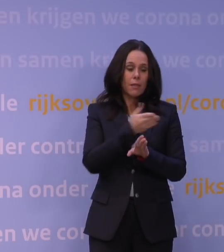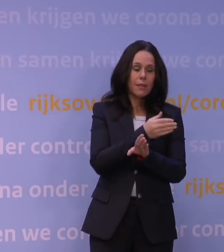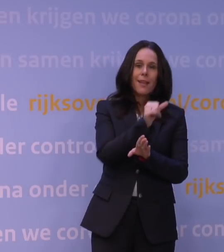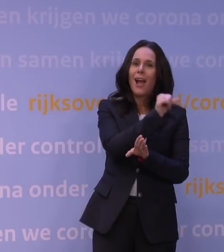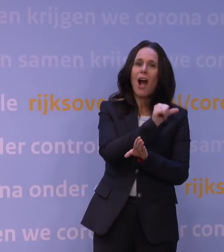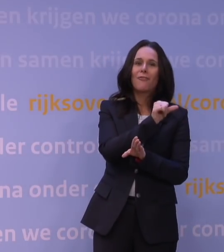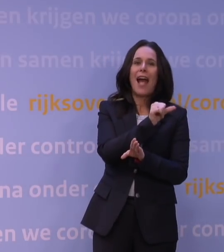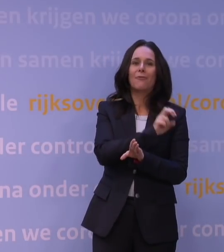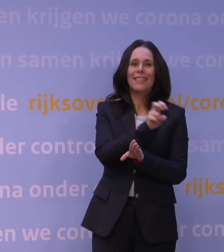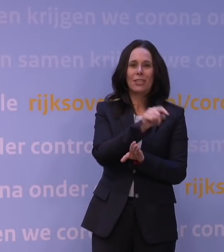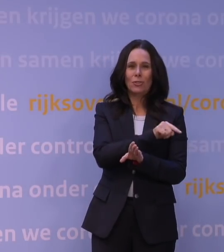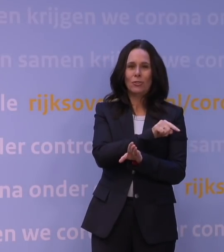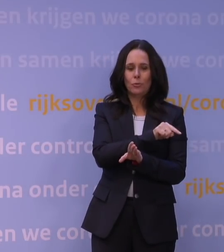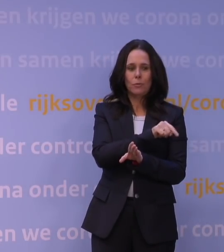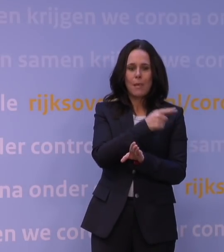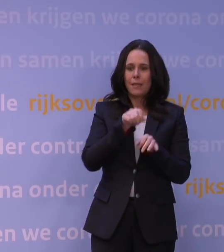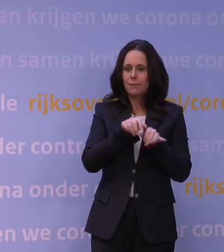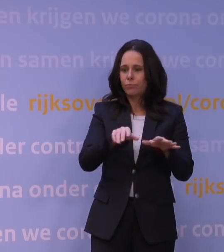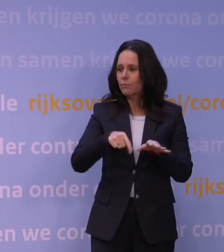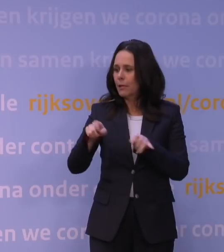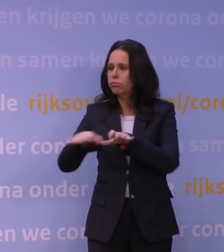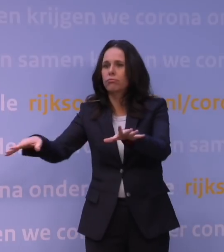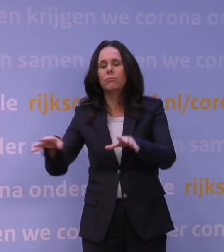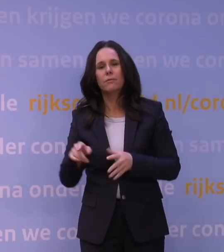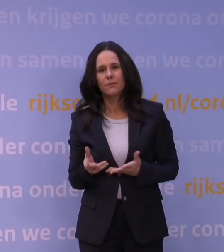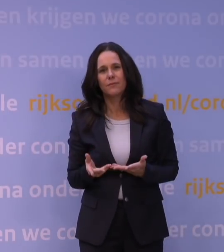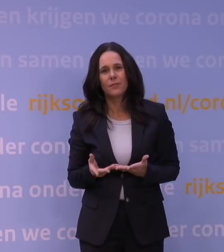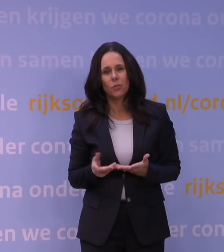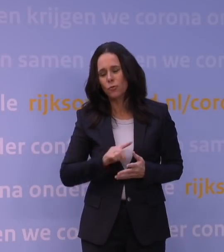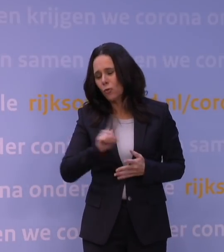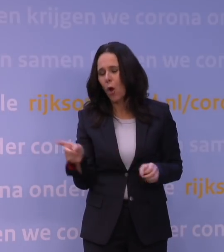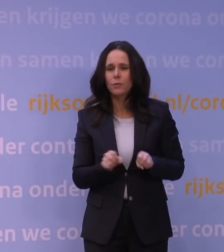Als je zo snel zo'n verspreiding krijgt, dan kun je ook eigenlijk...